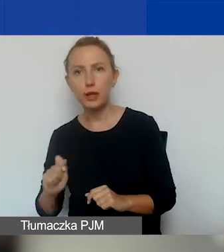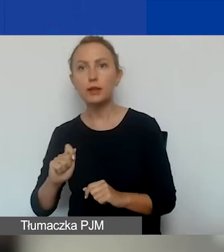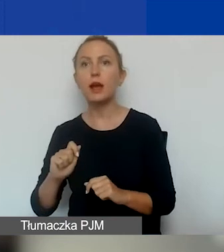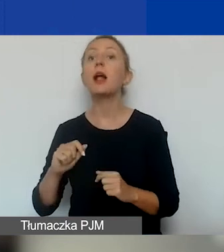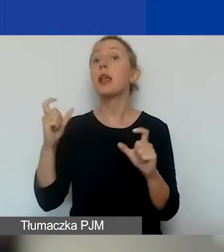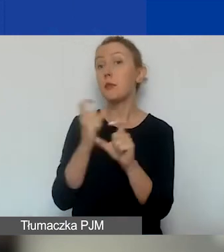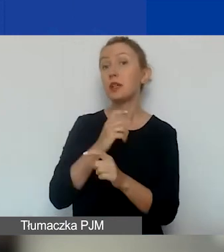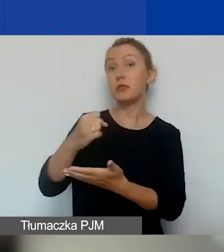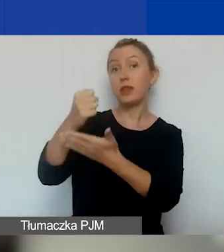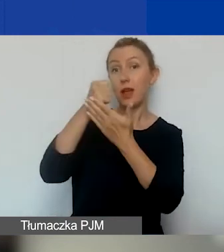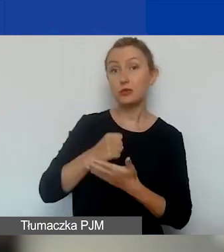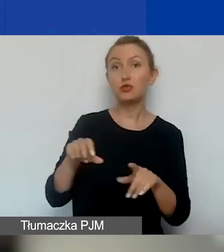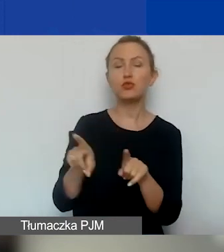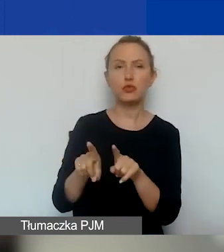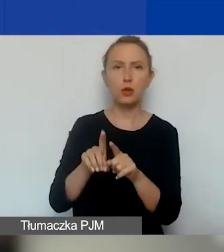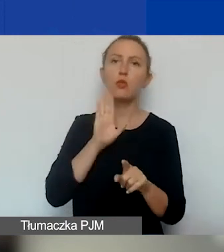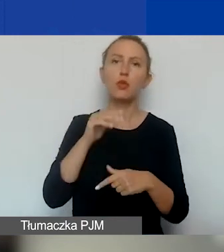Tutaj tak samo jak w konkursie tematycznym